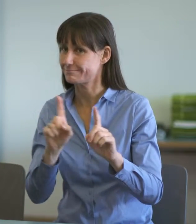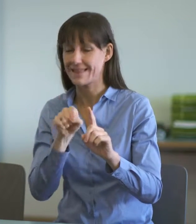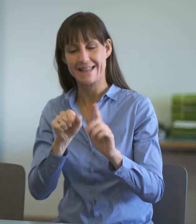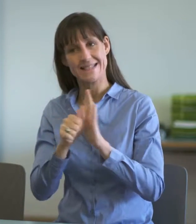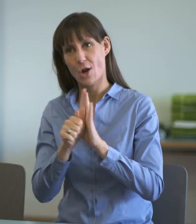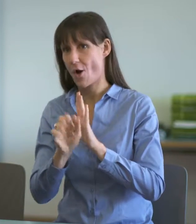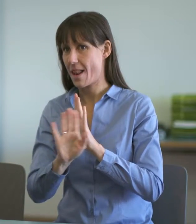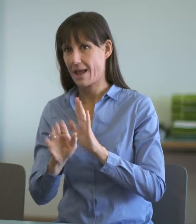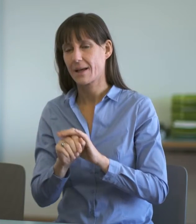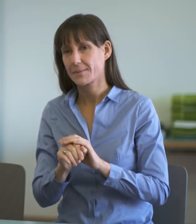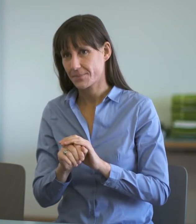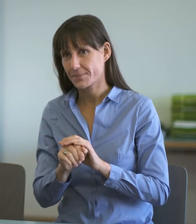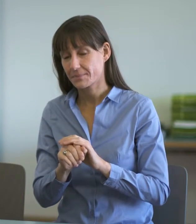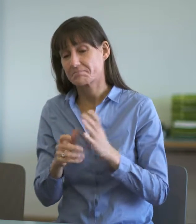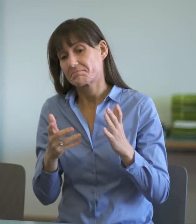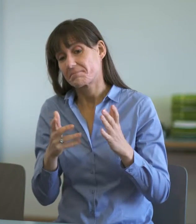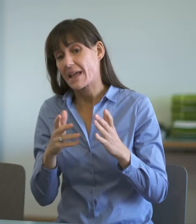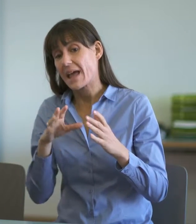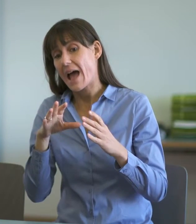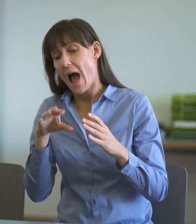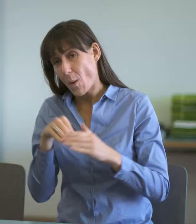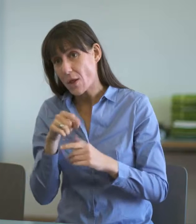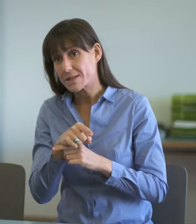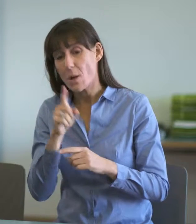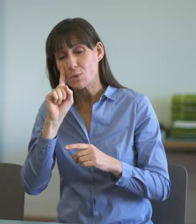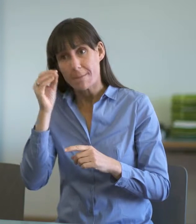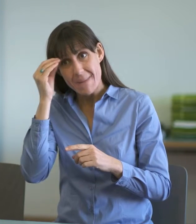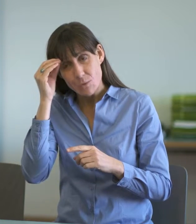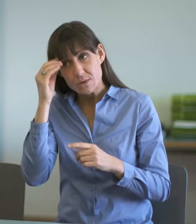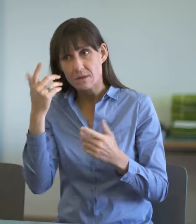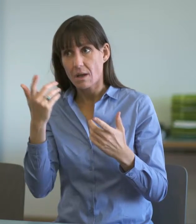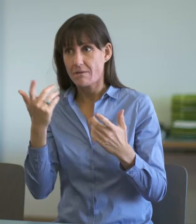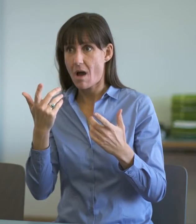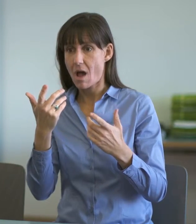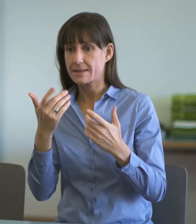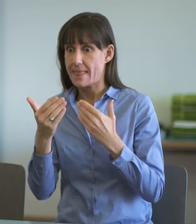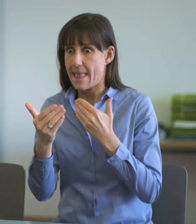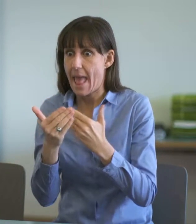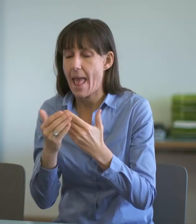Umgang mit der Nähe und Distanz zu den einzuvernehmenden Personen gepflegt wird.